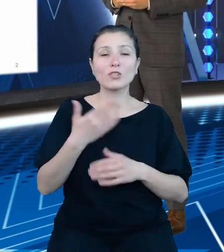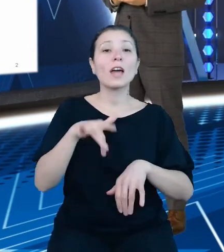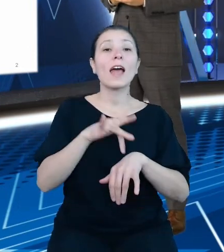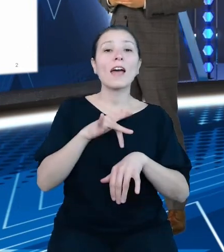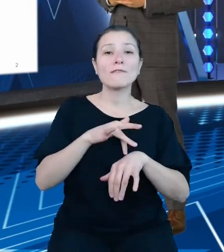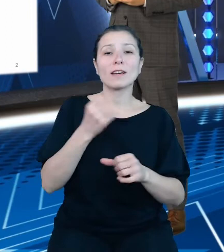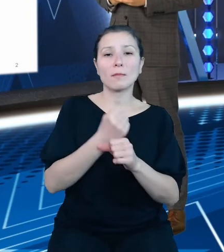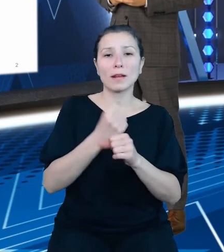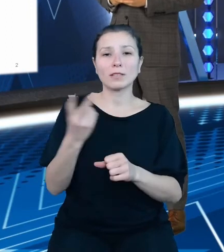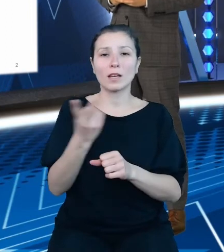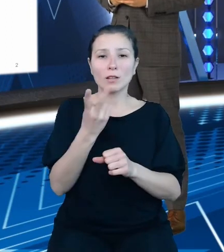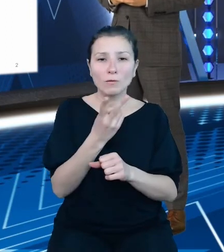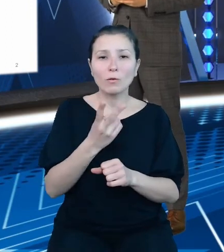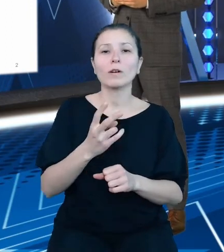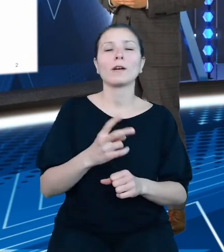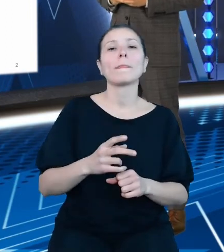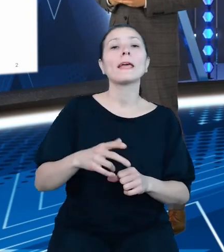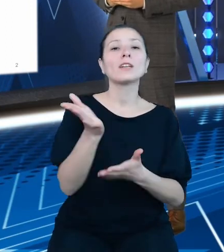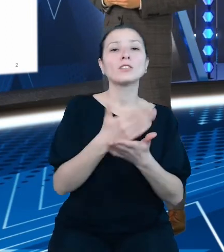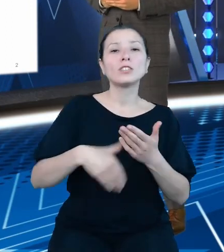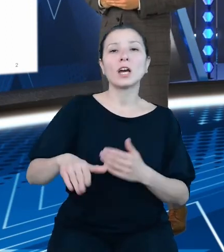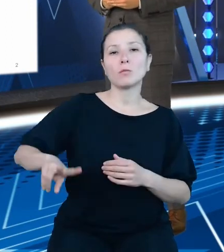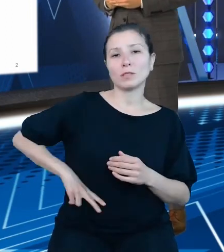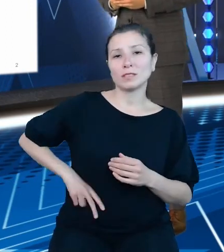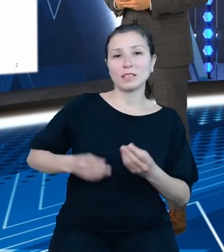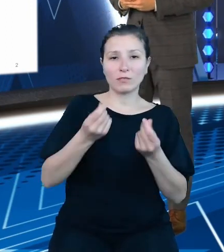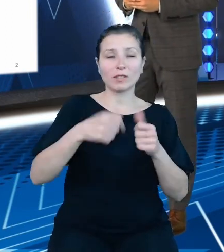Ministerstwa Finansów oraz Centrum Informatyki Resortu Finansów.